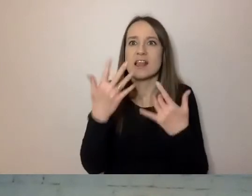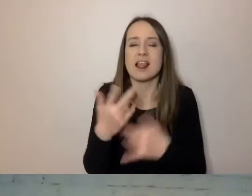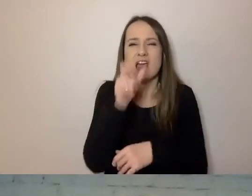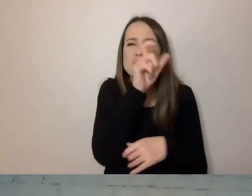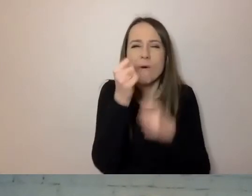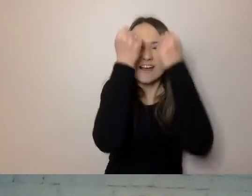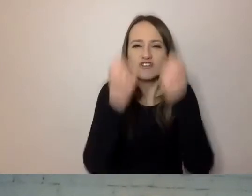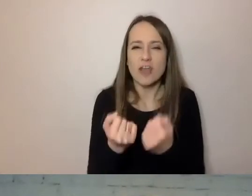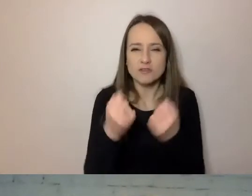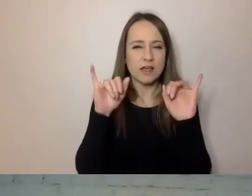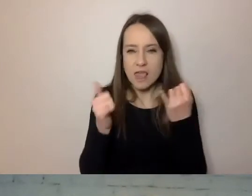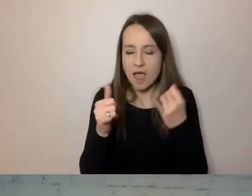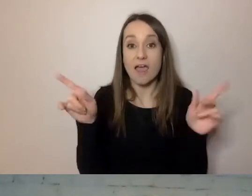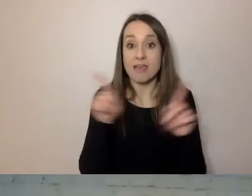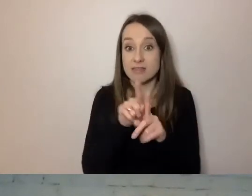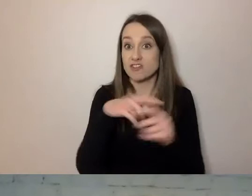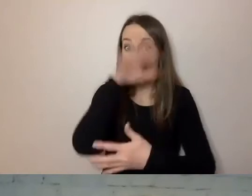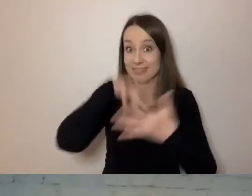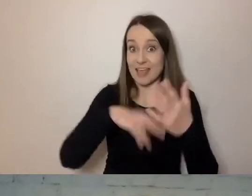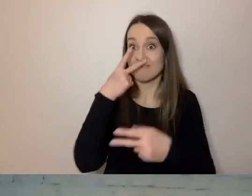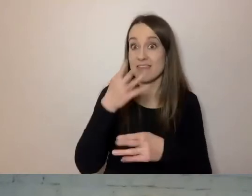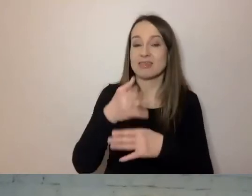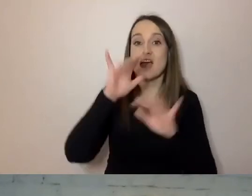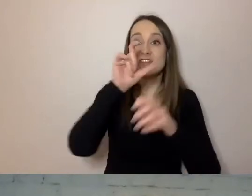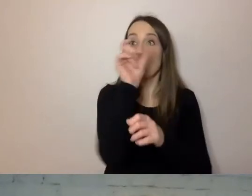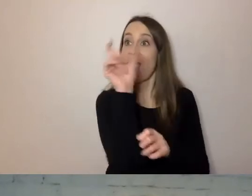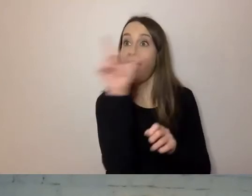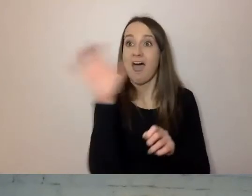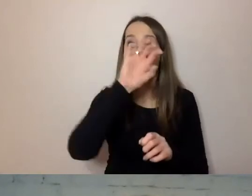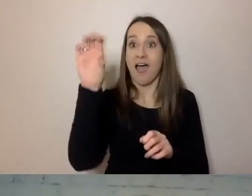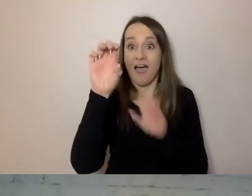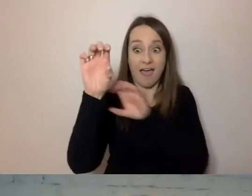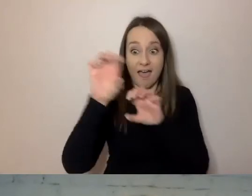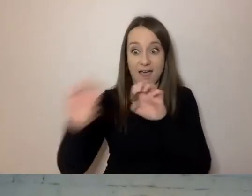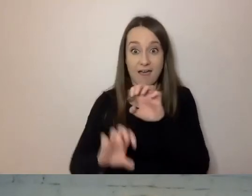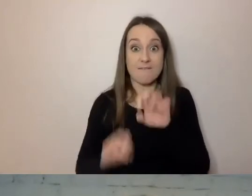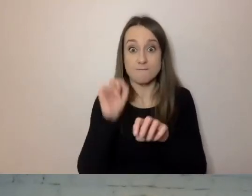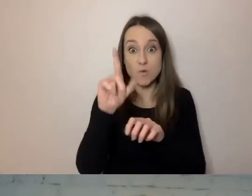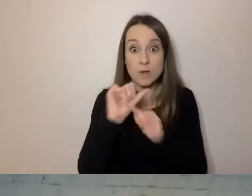czy teksty są podzielone na akapity - to wszystko da się mechanicznie sprawdzić